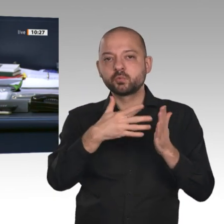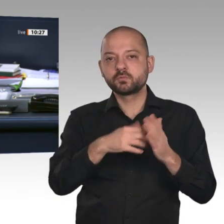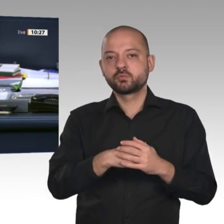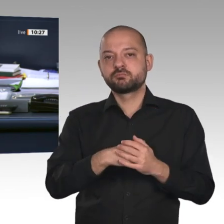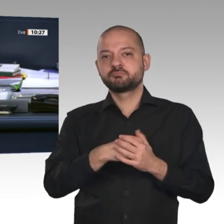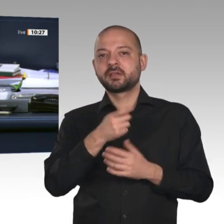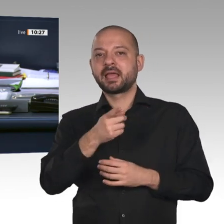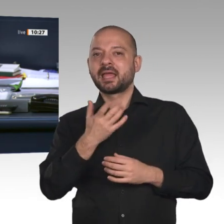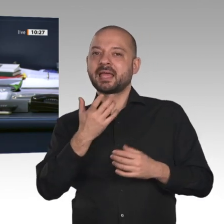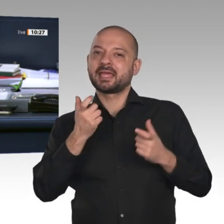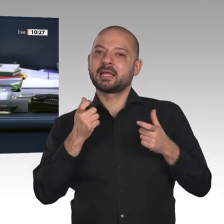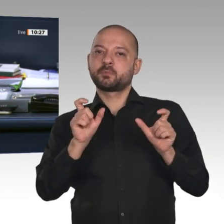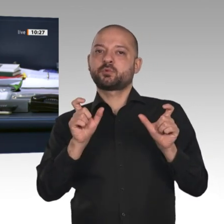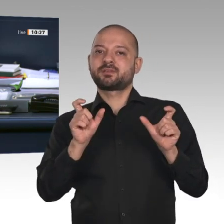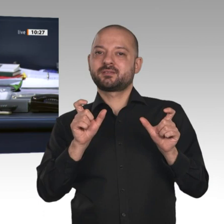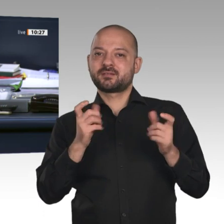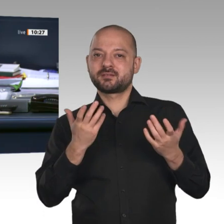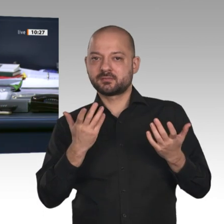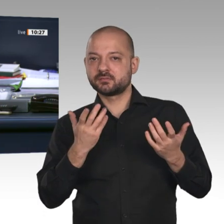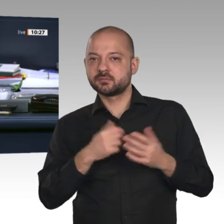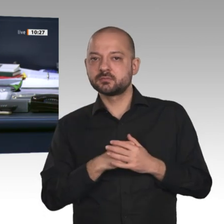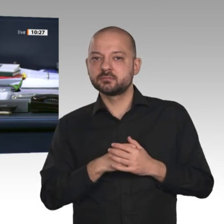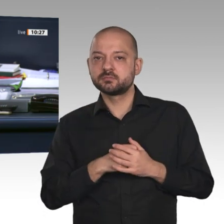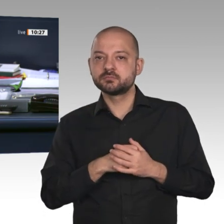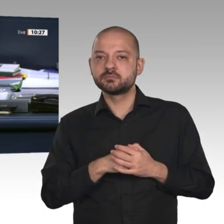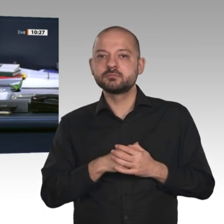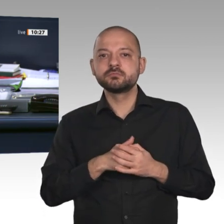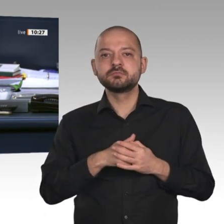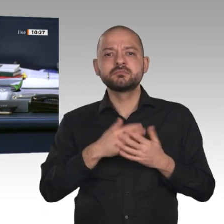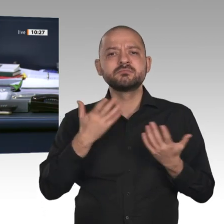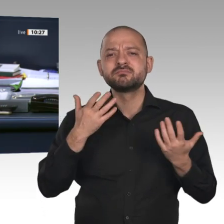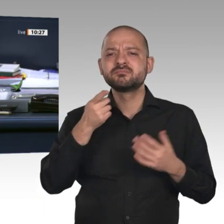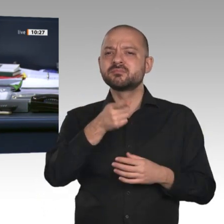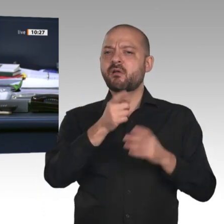gerichtlicher Durchsuchungs- und Beschlagnahmebeschlüsse erweitert werden. Diese sollen jetzt gleich